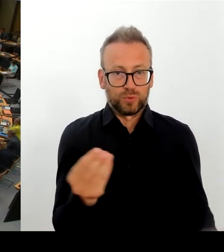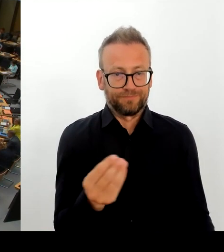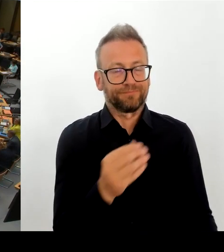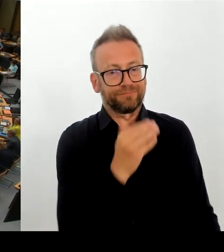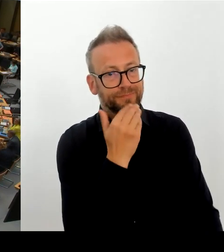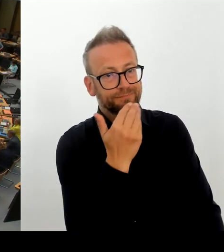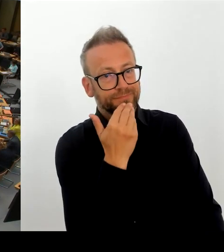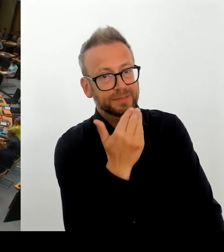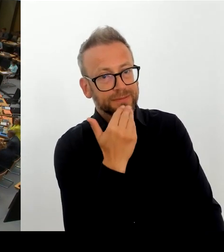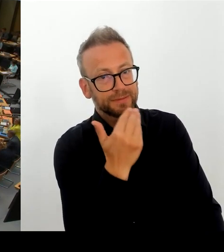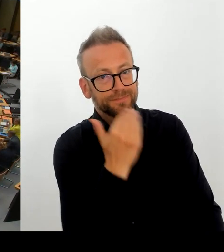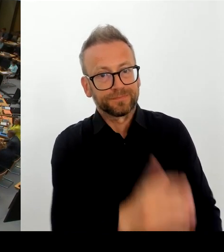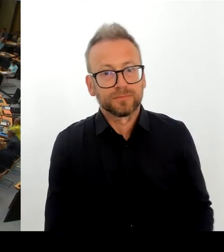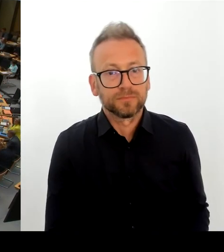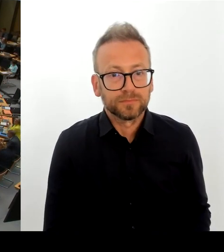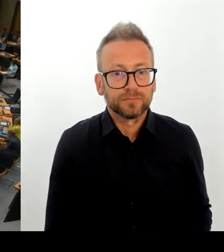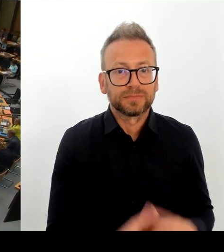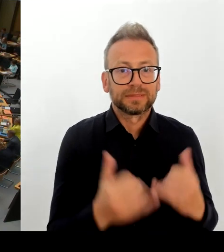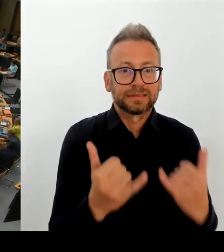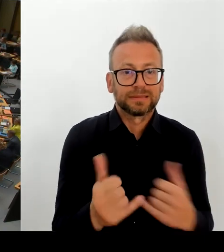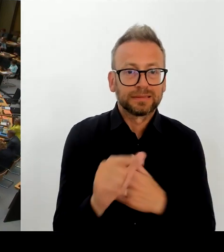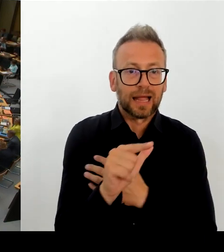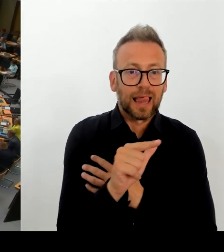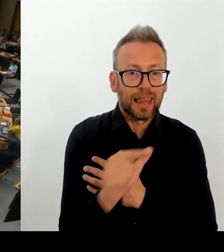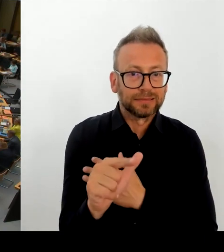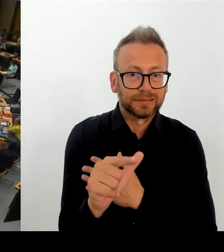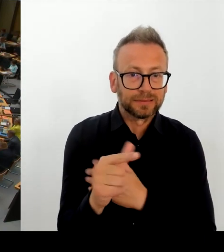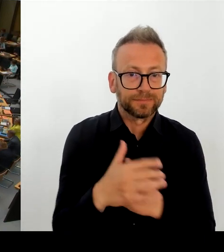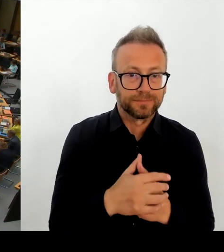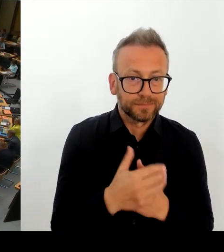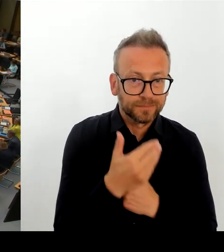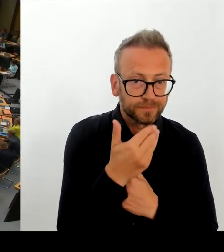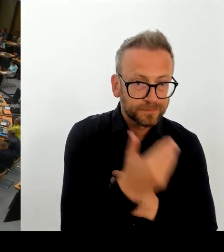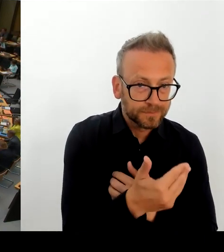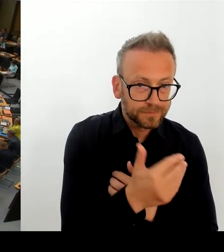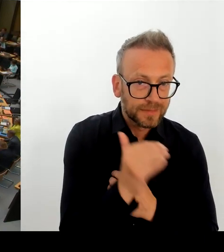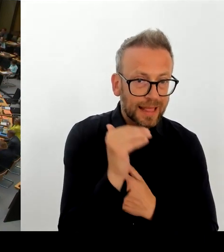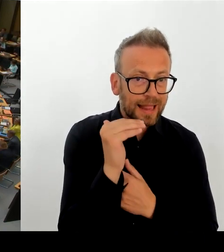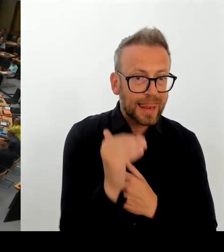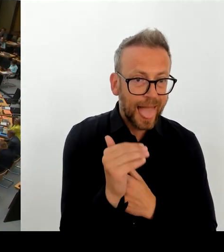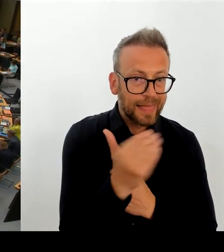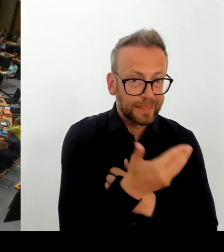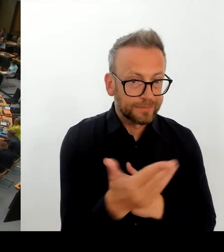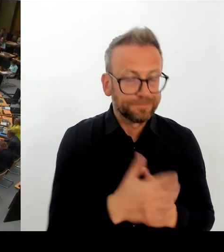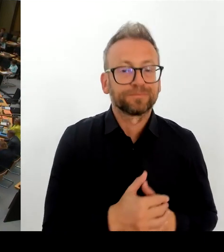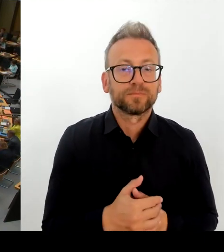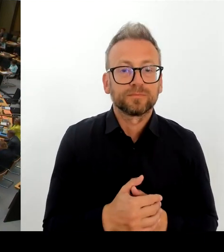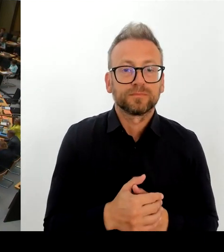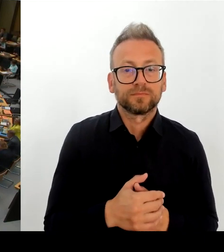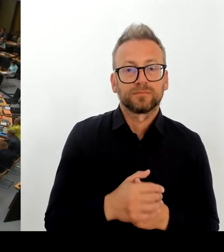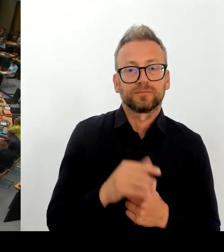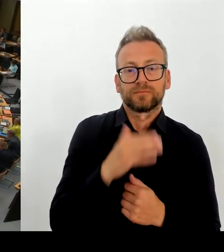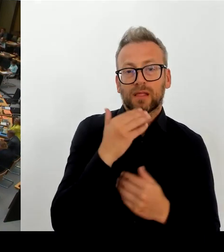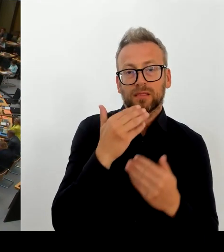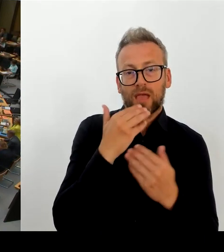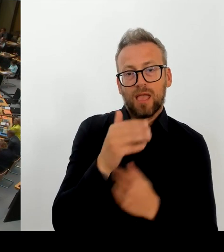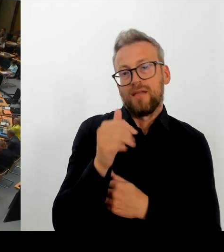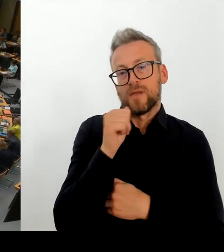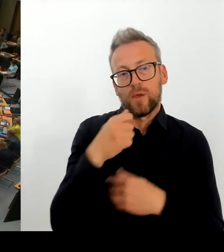Der Senat hat nicht die Entscheidungshoheit darüber, ob dieser modulare Ergänzungsbau dort errichtet wird oder nicht.